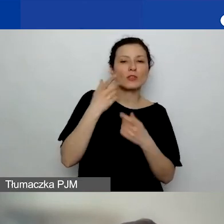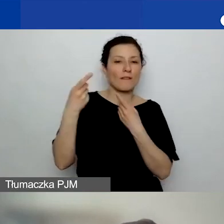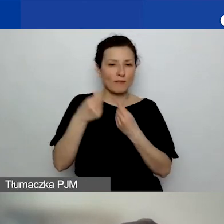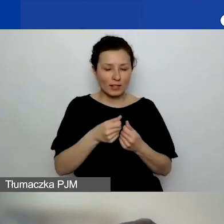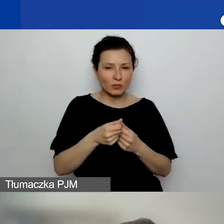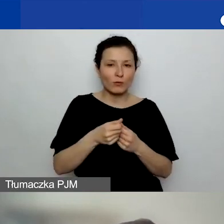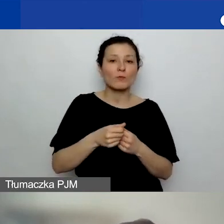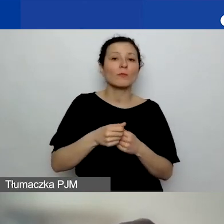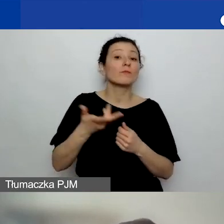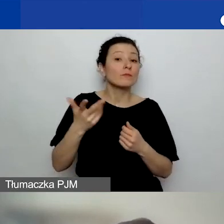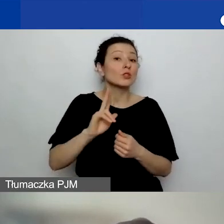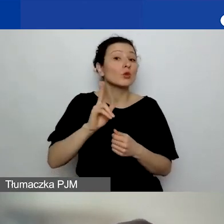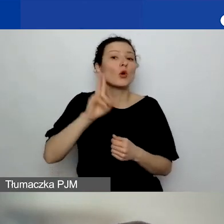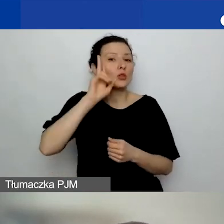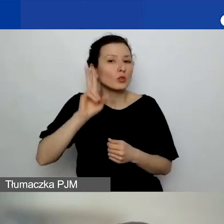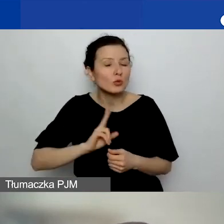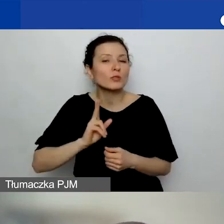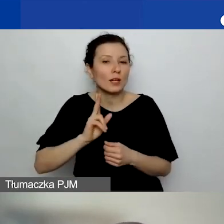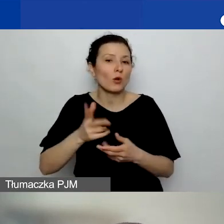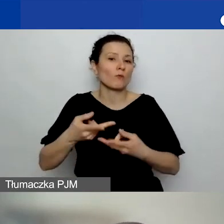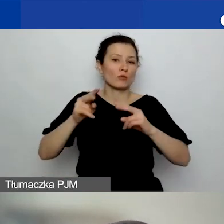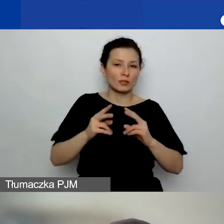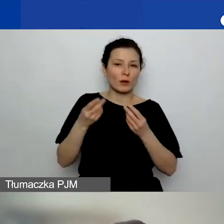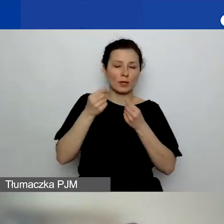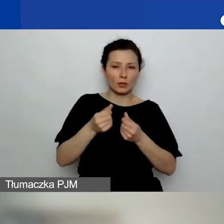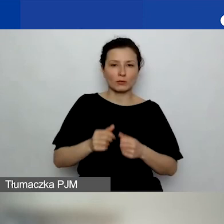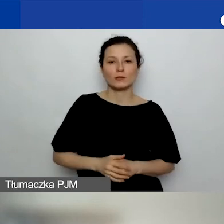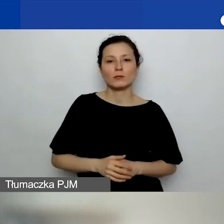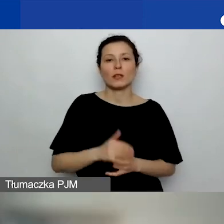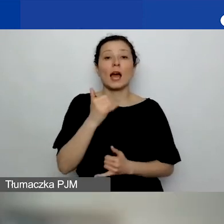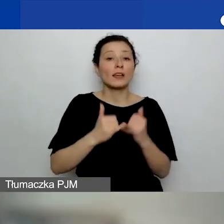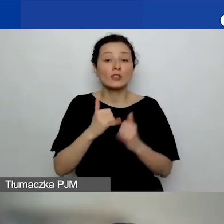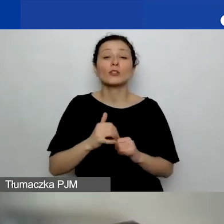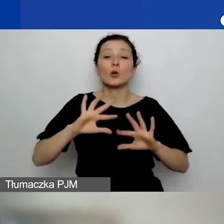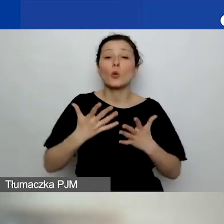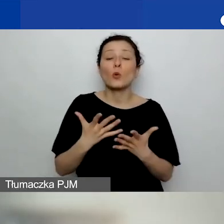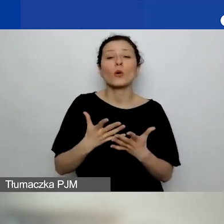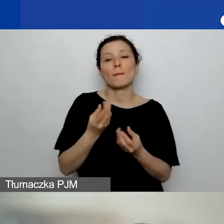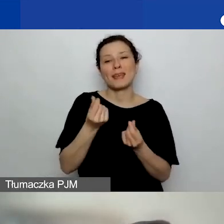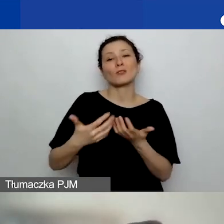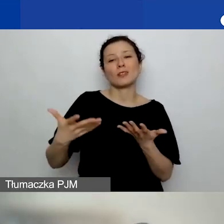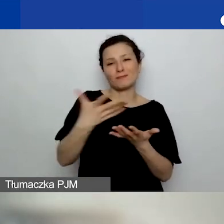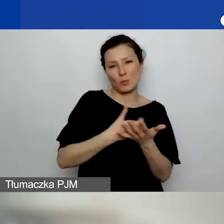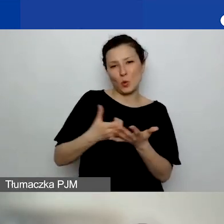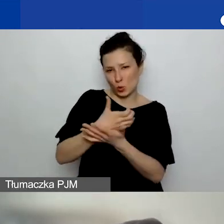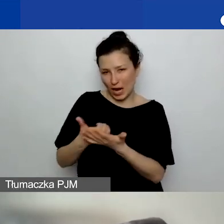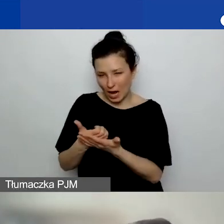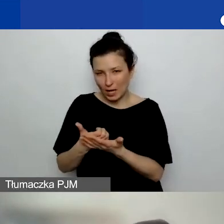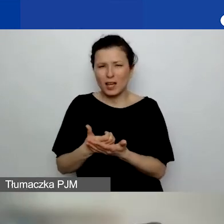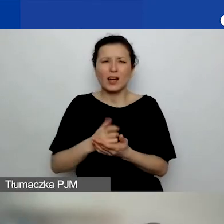Jeżeli są to środki zewnętrzne pozyskane np. z crowdfundingu, to też to uznamy. Natomiast jak mówię,